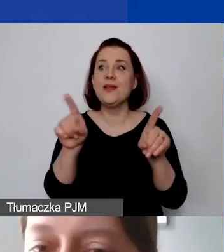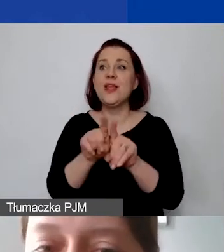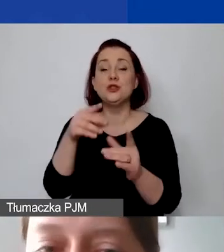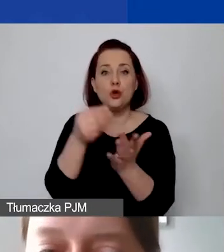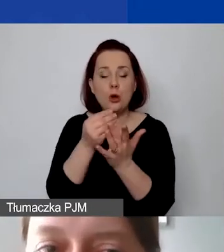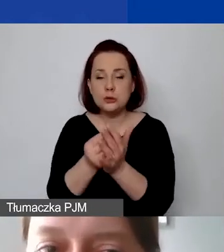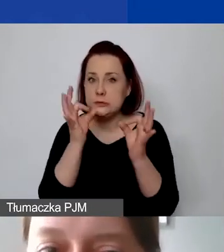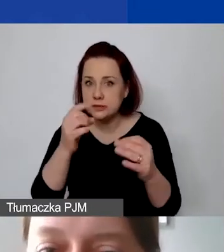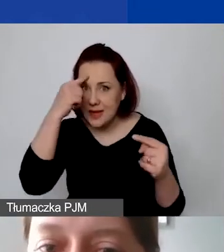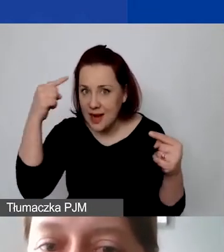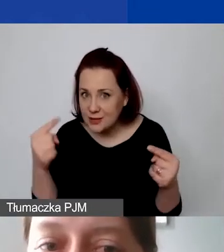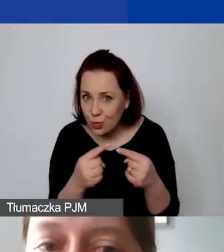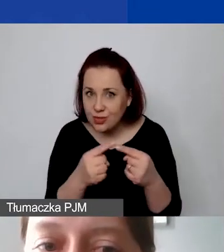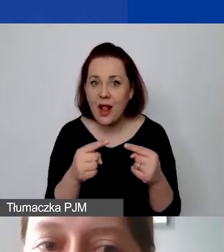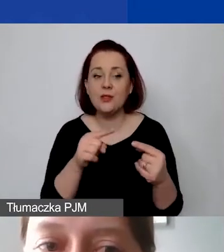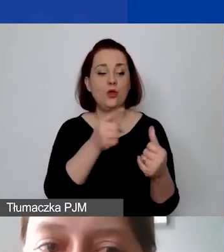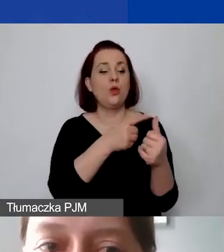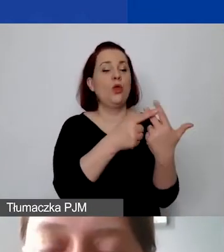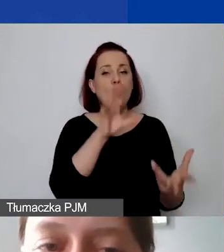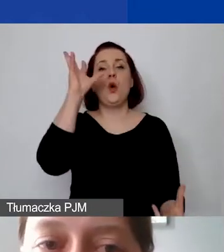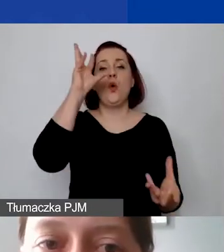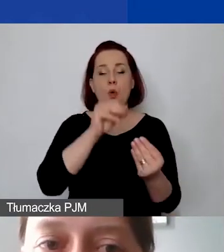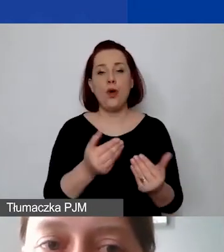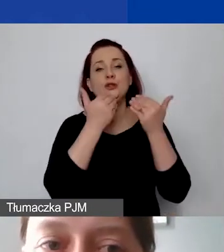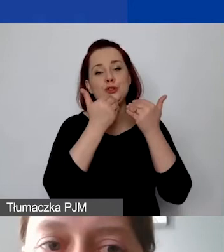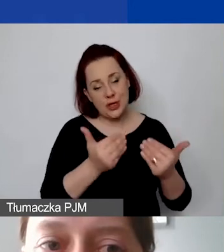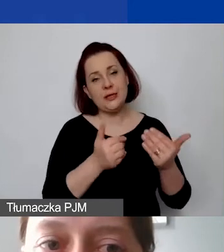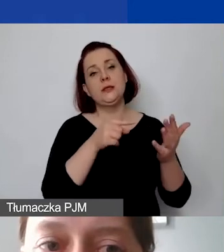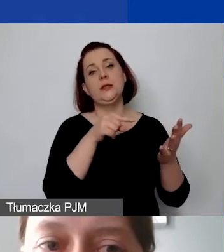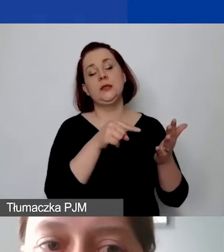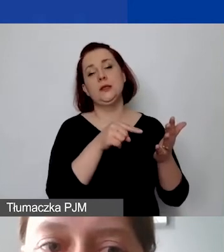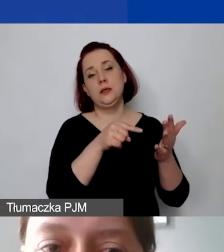To wszystko rzutuje na całość oceny budżetu.